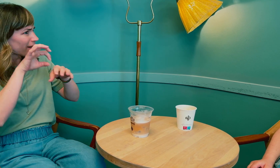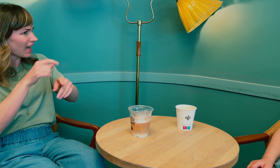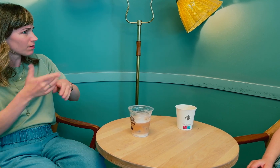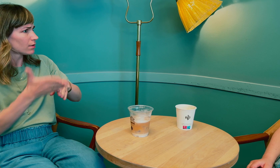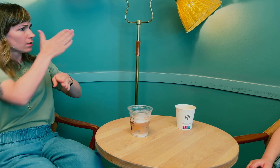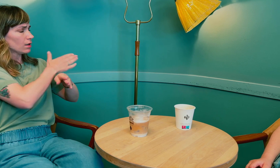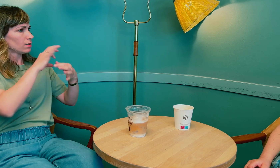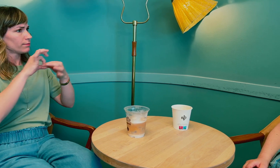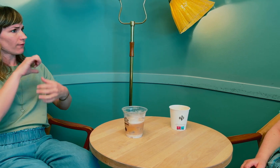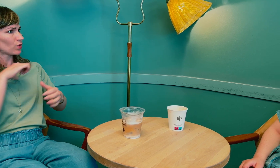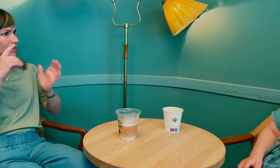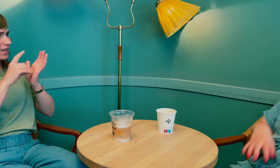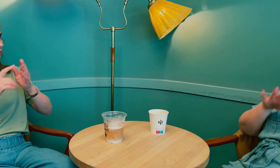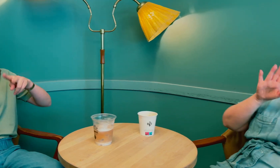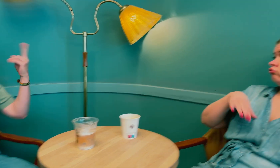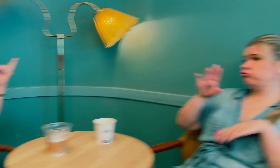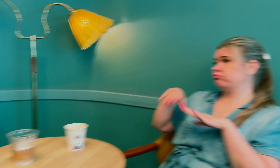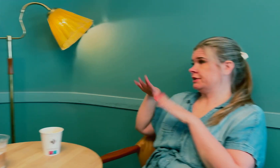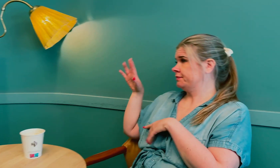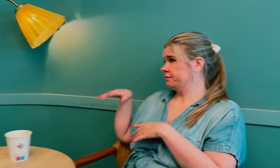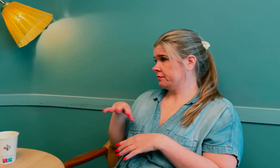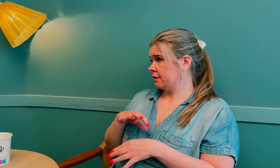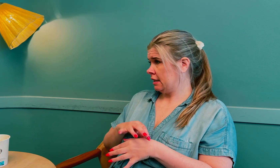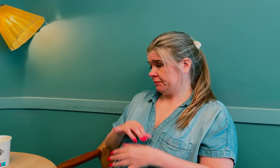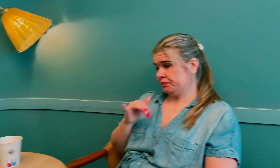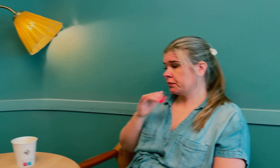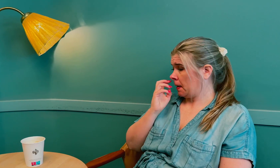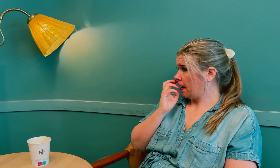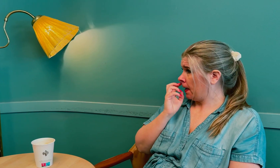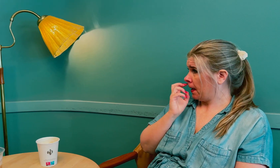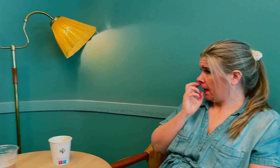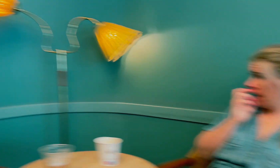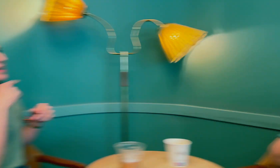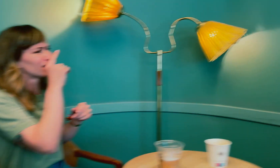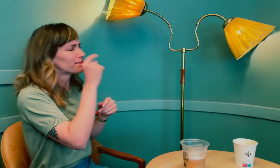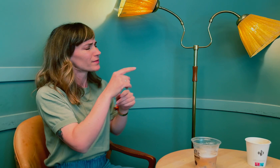Var det forresten samme lege som tidligere, som diagnostiserte deg sent, eller en annen? Det var forskjellige leger.